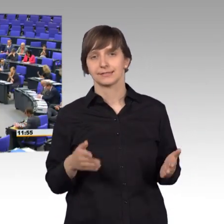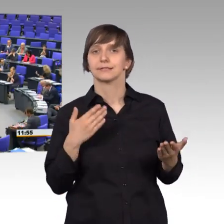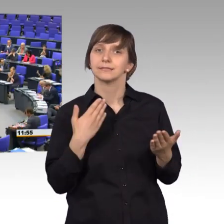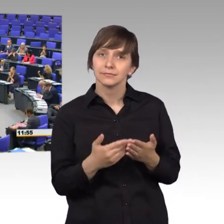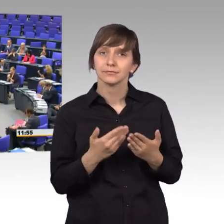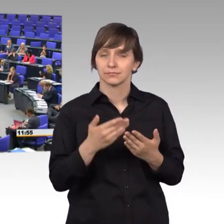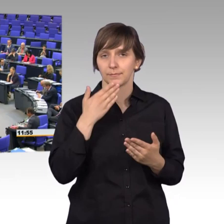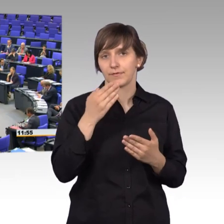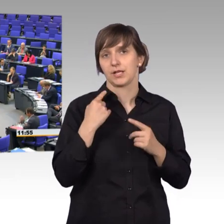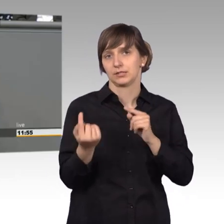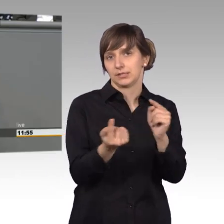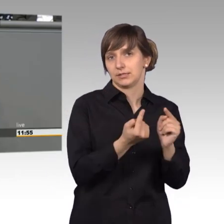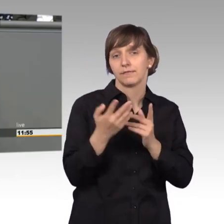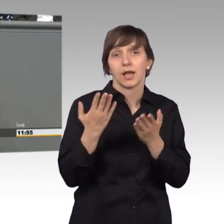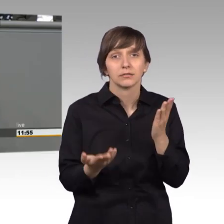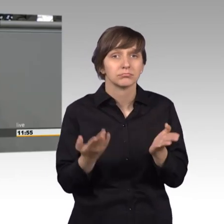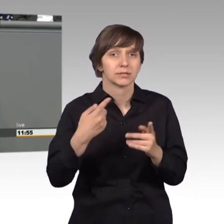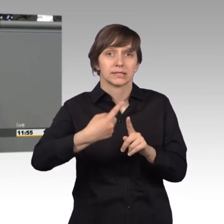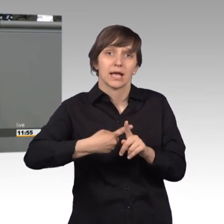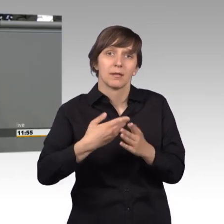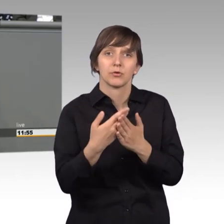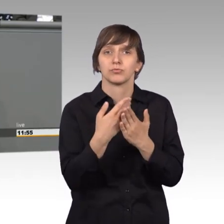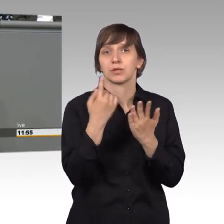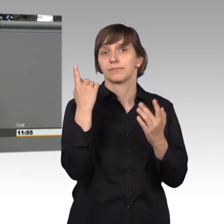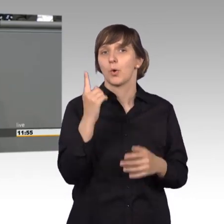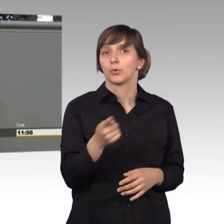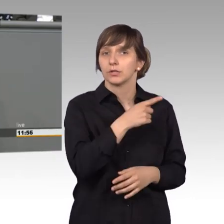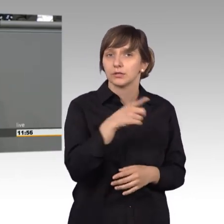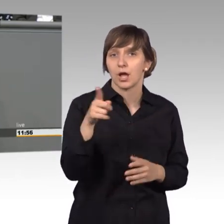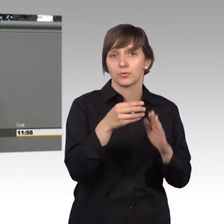diskutieren. Vielleicht ist so eine Zahl von 100.000 Unterstützern etwas,